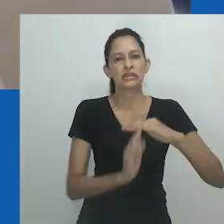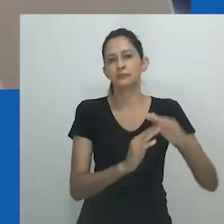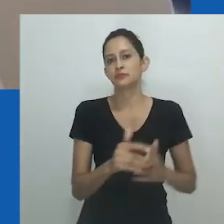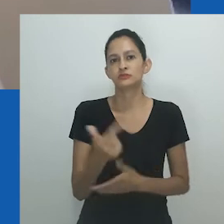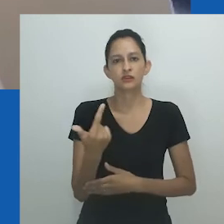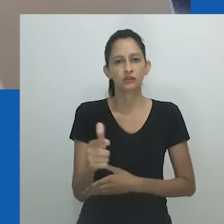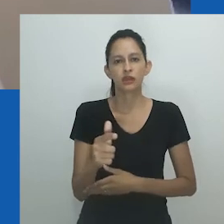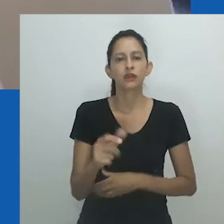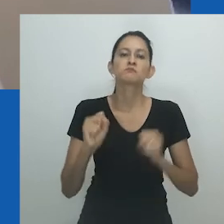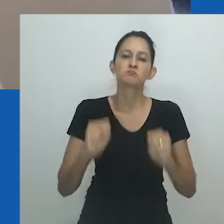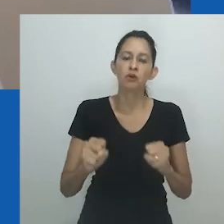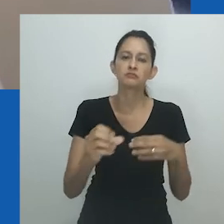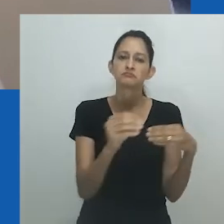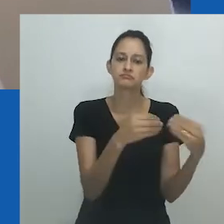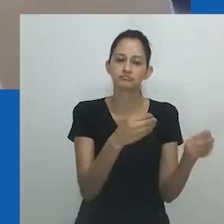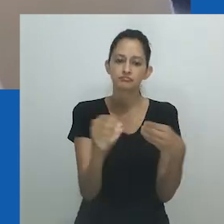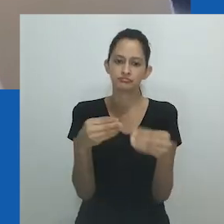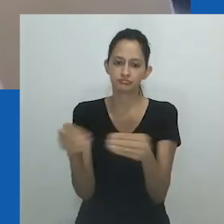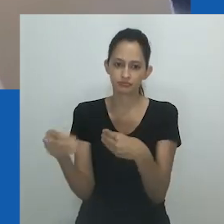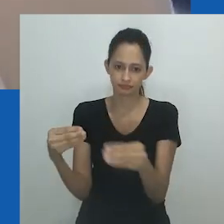Ele pertence a e pode ser reivindicado por qualquer pessoa.